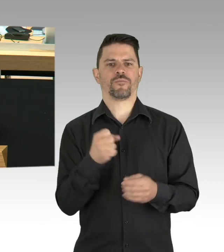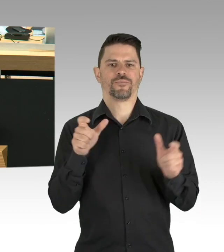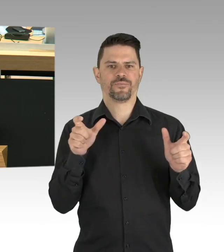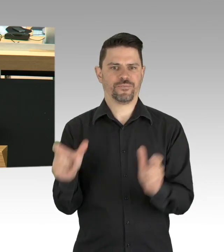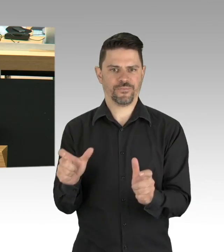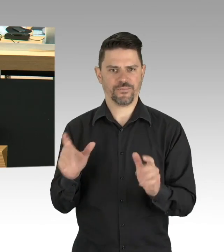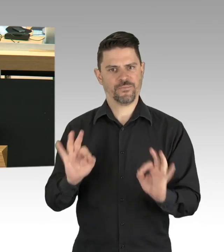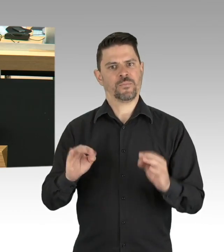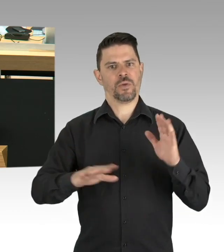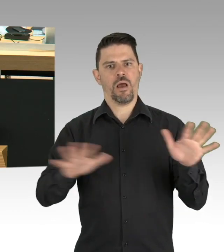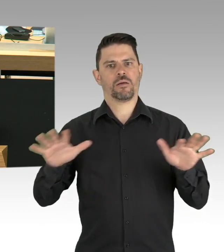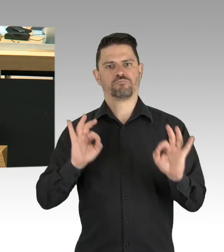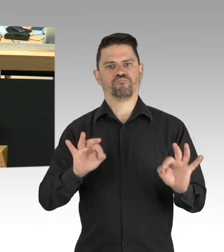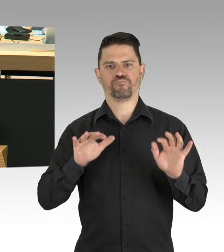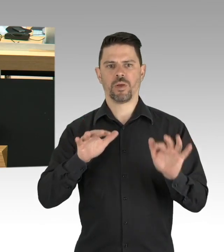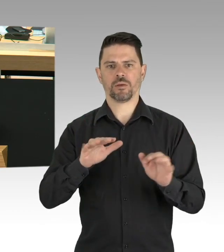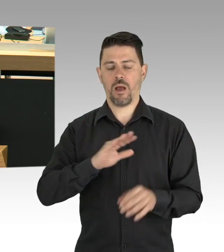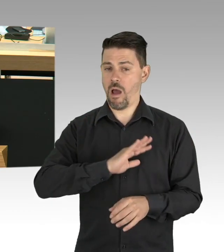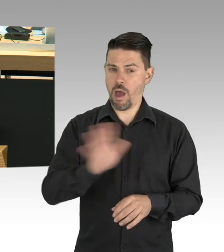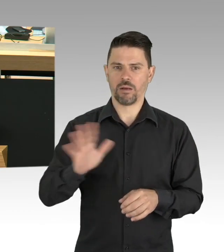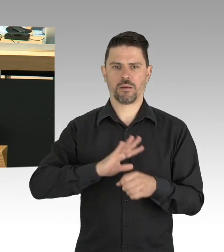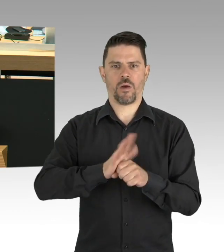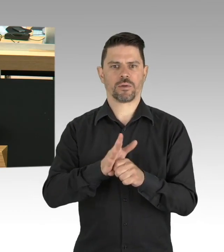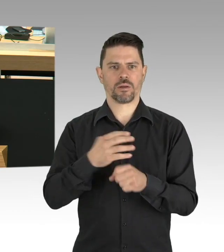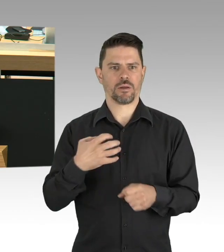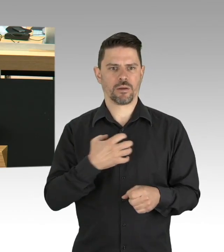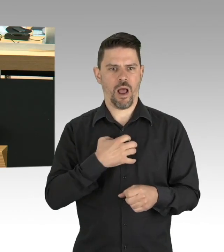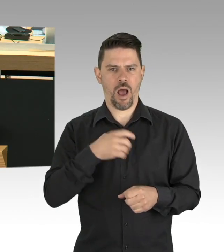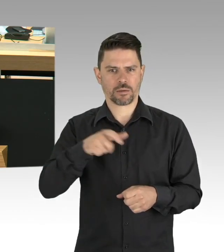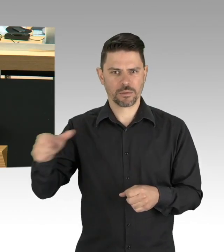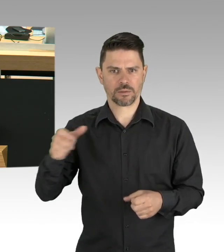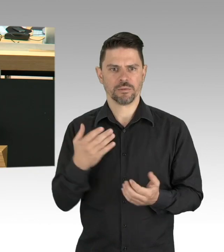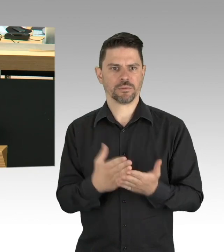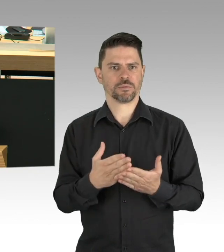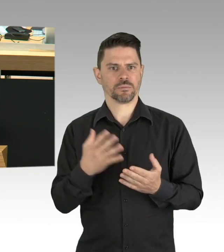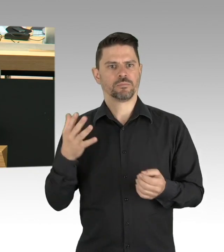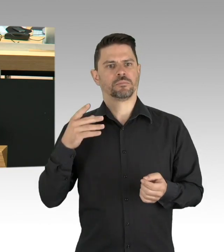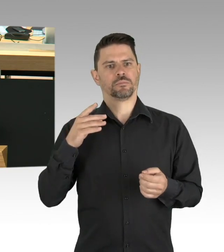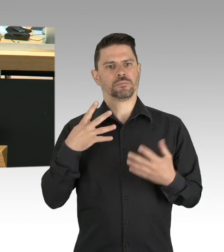Das liegt aber ebenso an der Mithilfe der Menschen und meine Damen und Herren, ich bin wirklich beeindruckt,